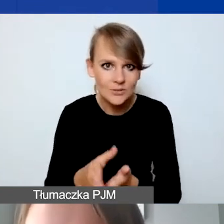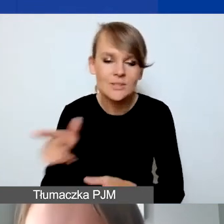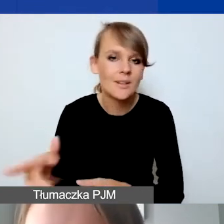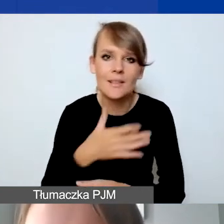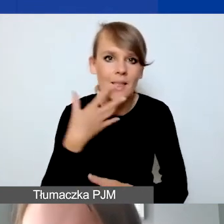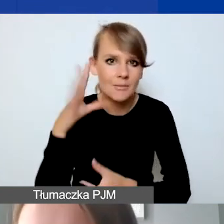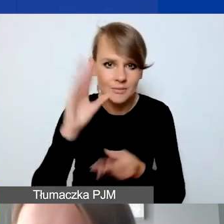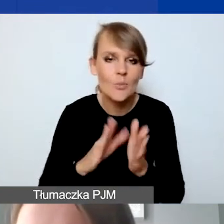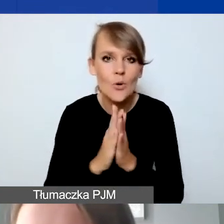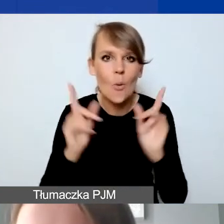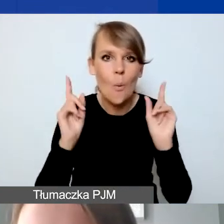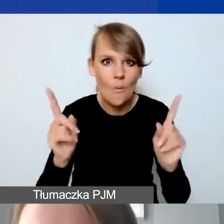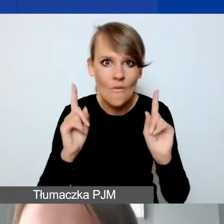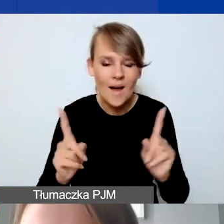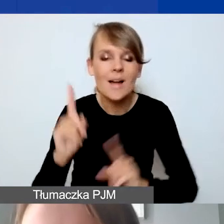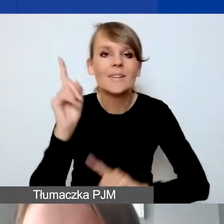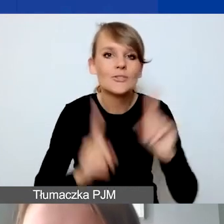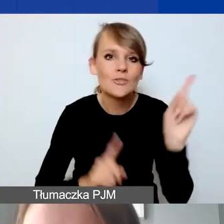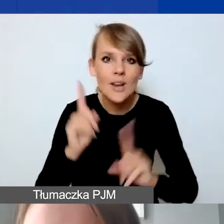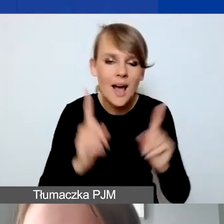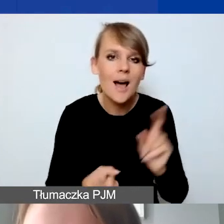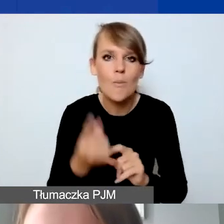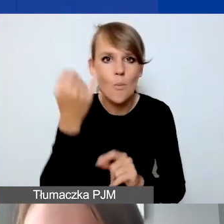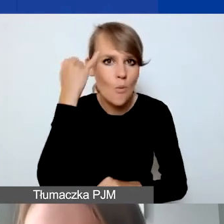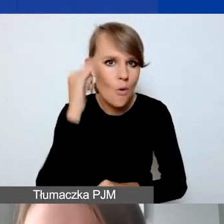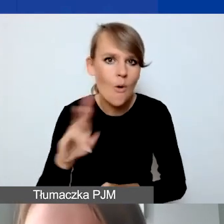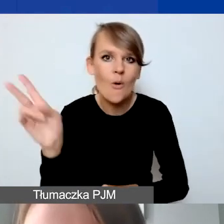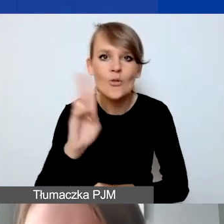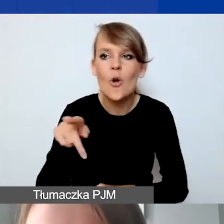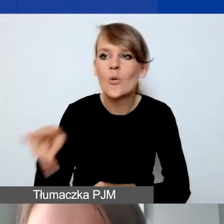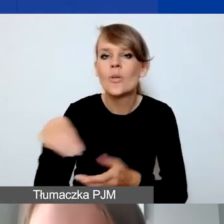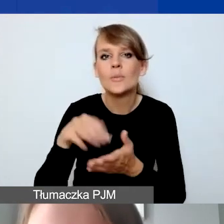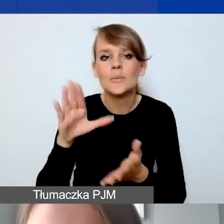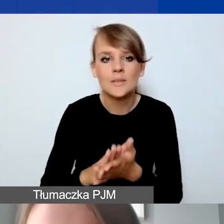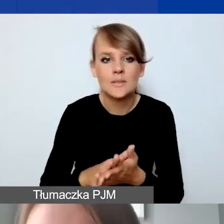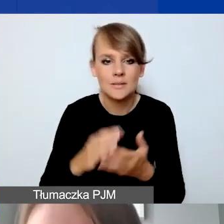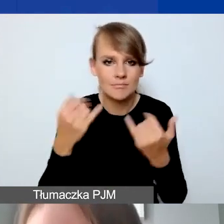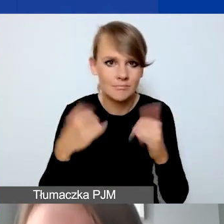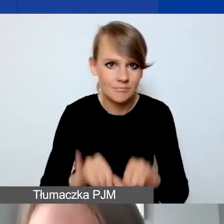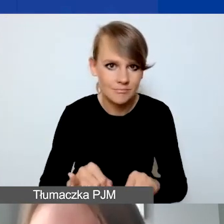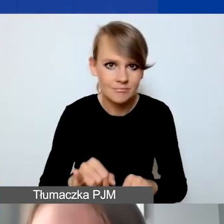Proszę uważać, bo czasem zdarzają się takie błędy, że ktoś tutaj wpisuje jedną część budżetu,